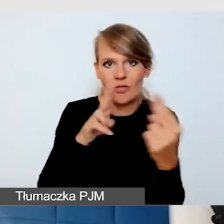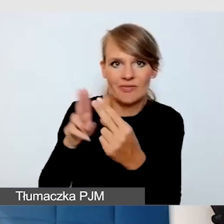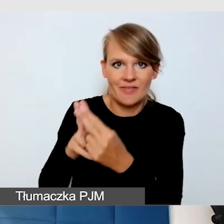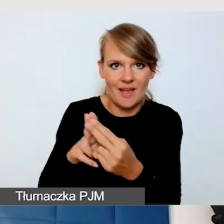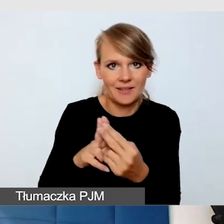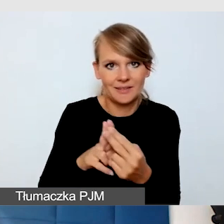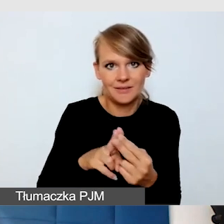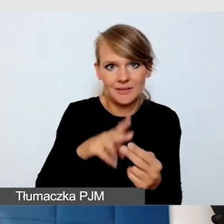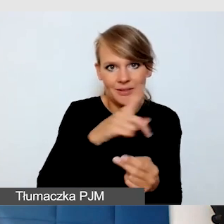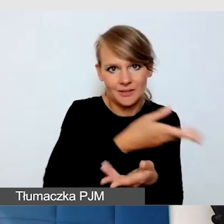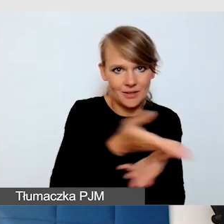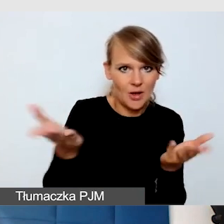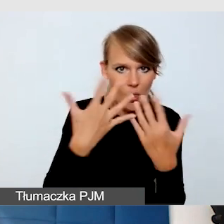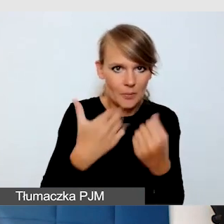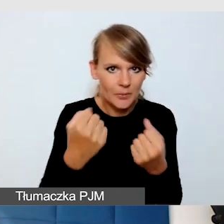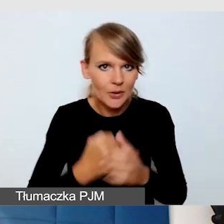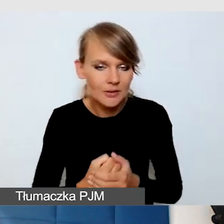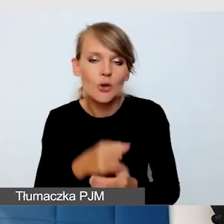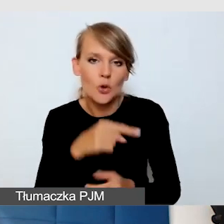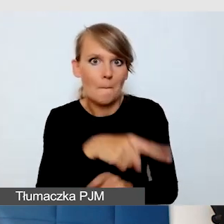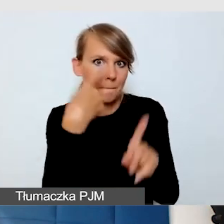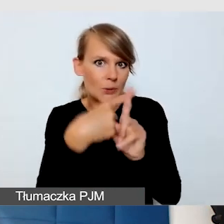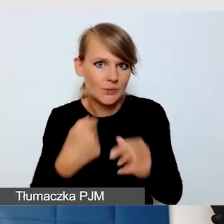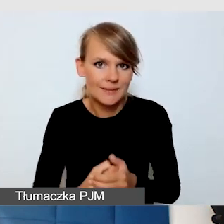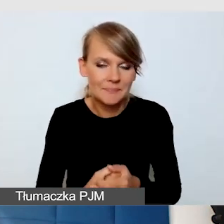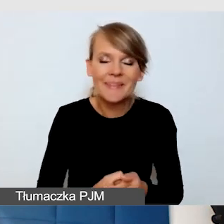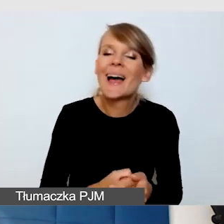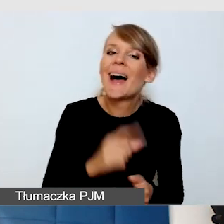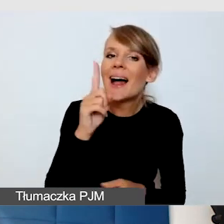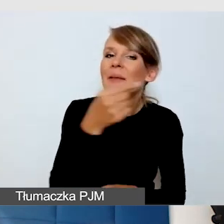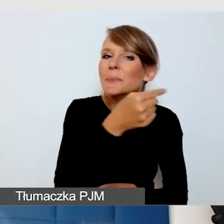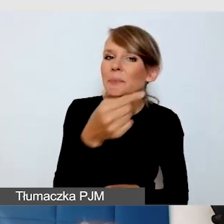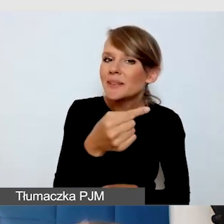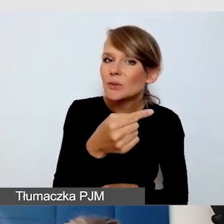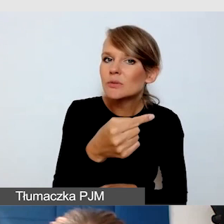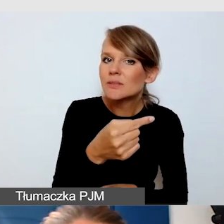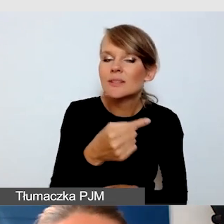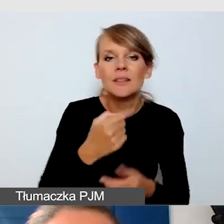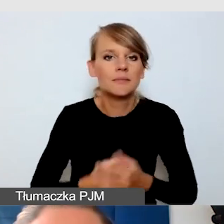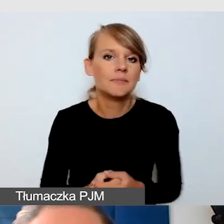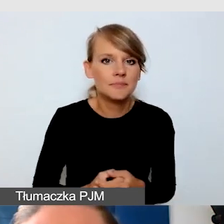To jest plus YouTube’a. Minusem jest to, że rzeczywiście te wszystkie funkcje napisów